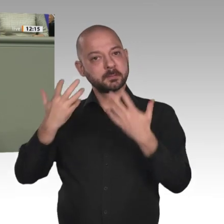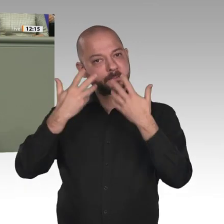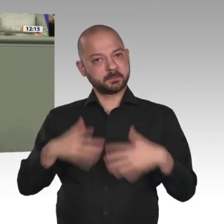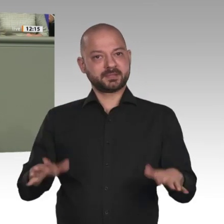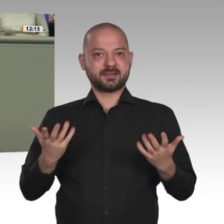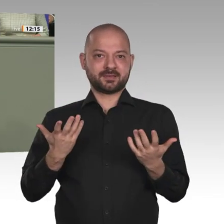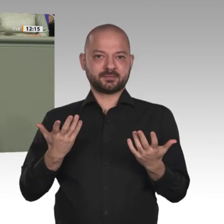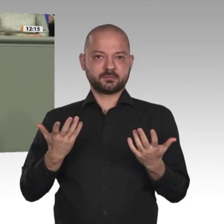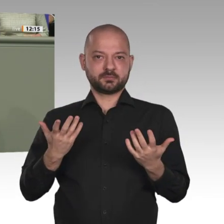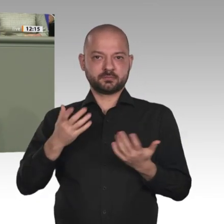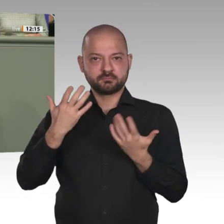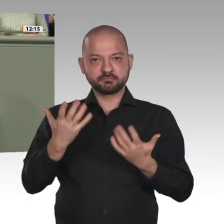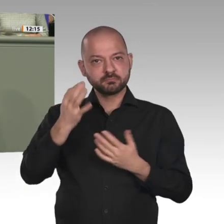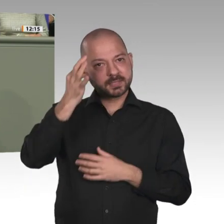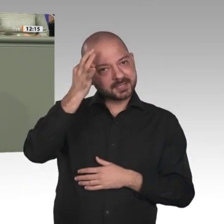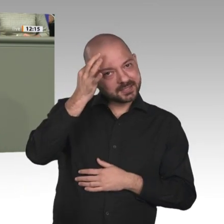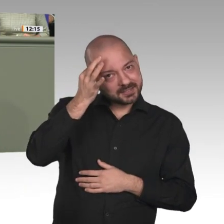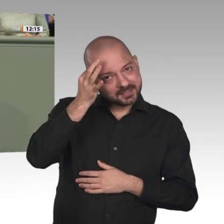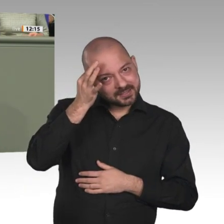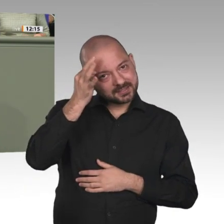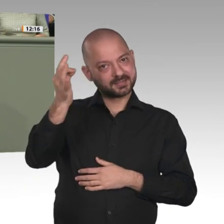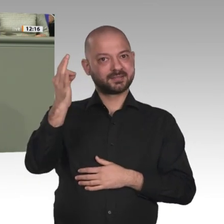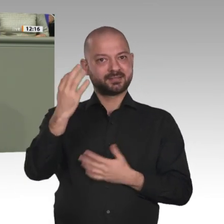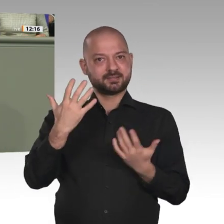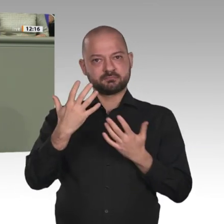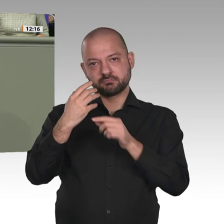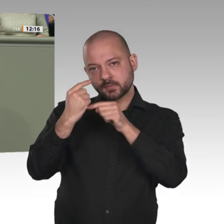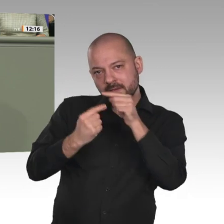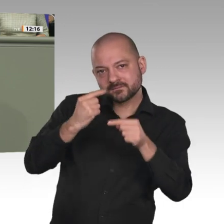eins ist doch wichtig: jetzt keine Zeit zu verlieren, nicht an der Seitenlinie zu